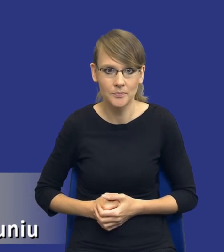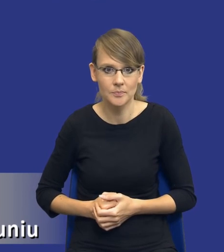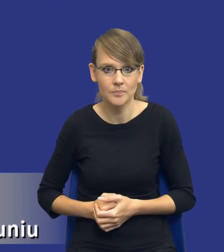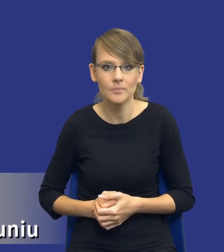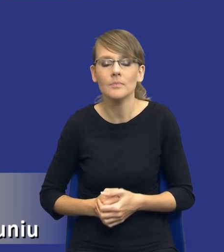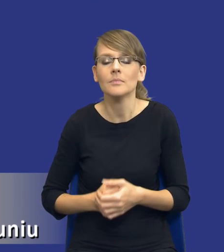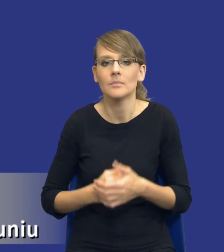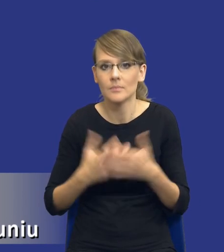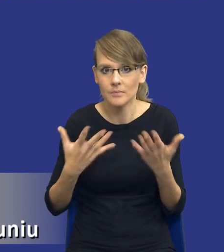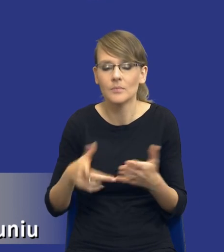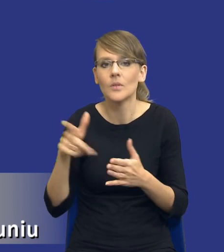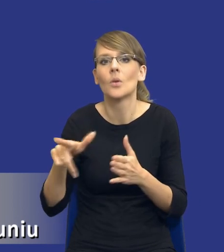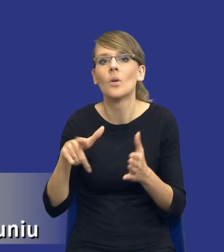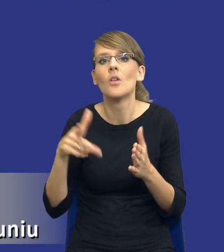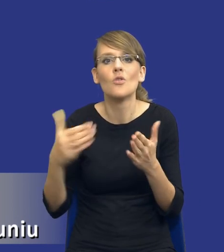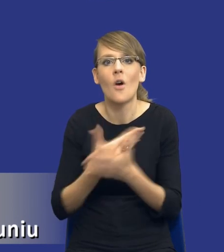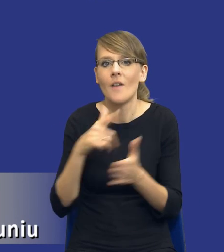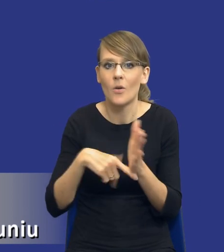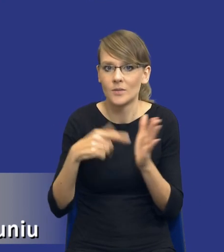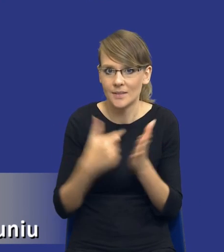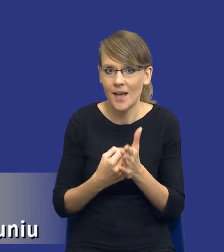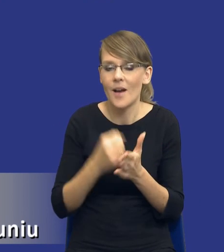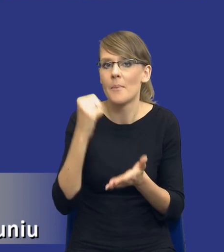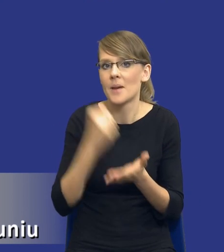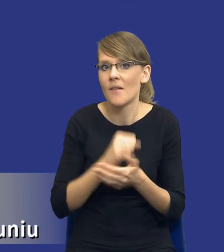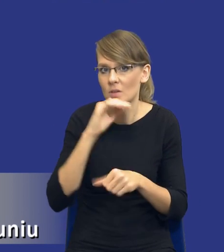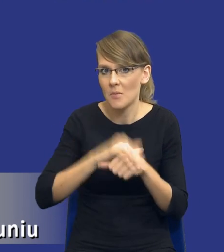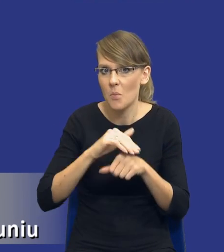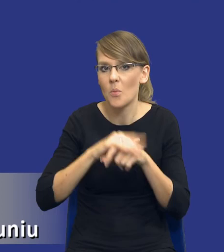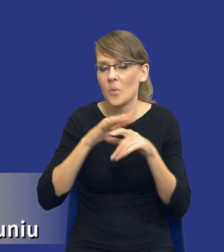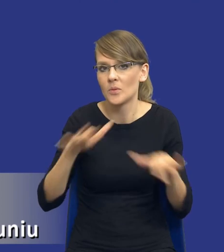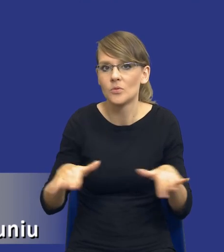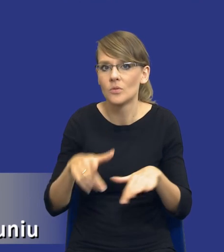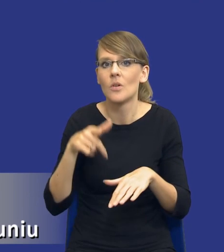ustawa, nowa ustawa prawo zamówień publicznych, ona nie tylko wprowadza instytucję,